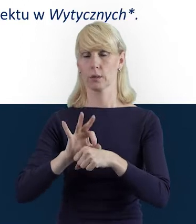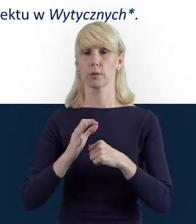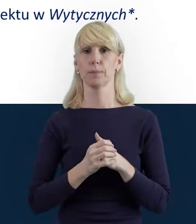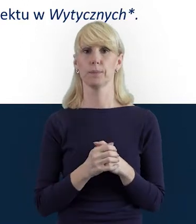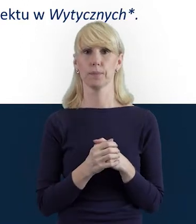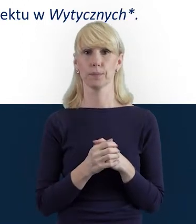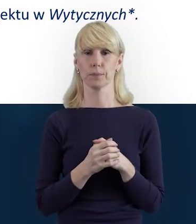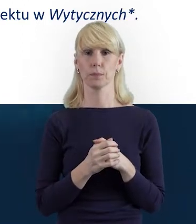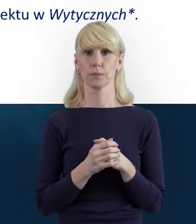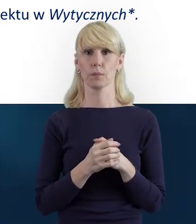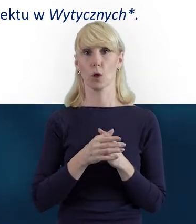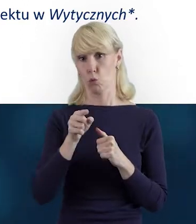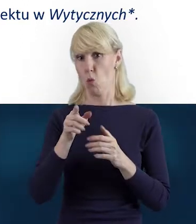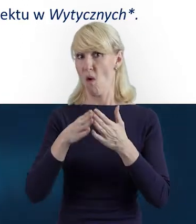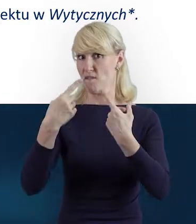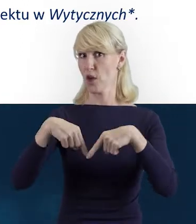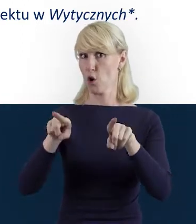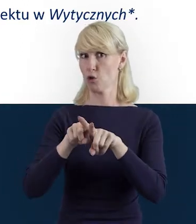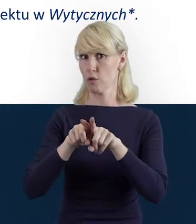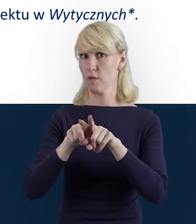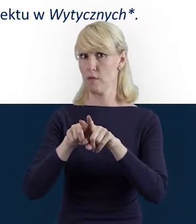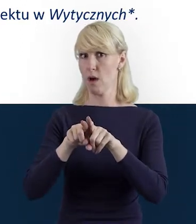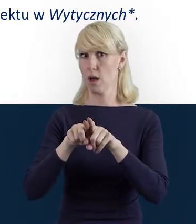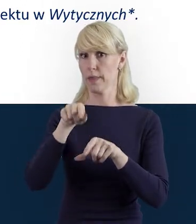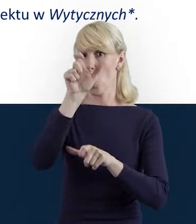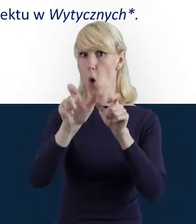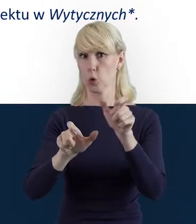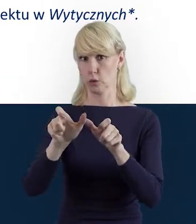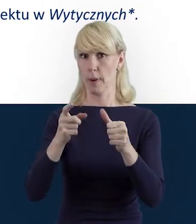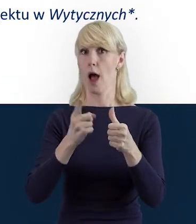które wykonywane są przez daną osobę osobiście,